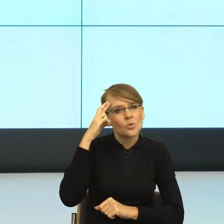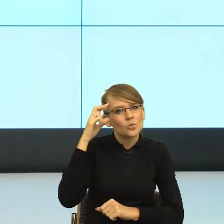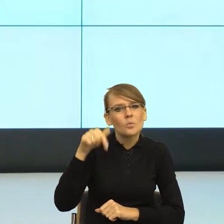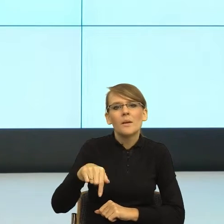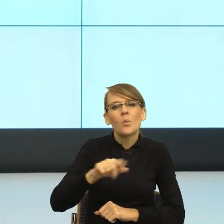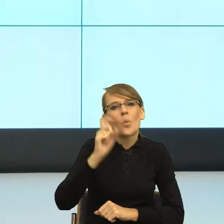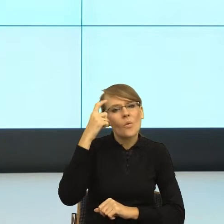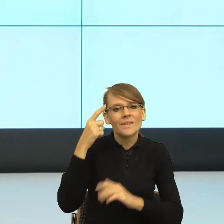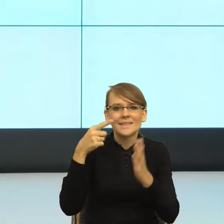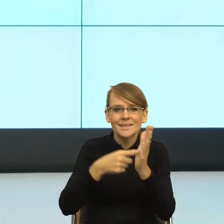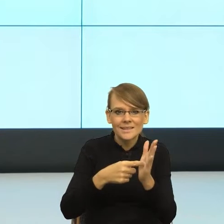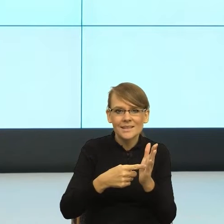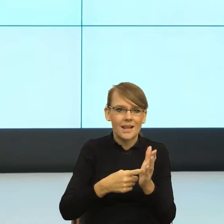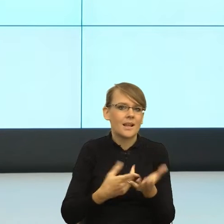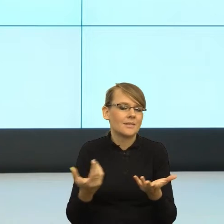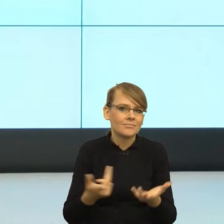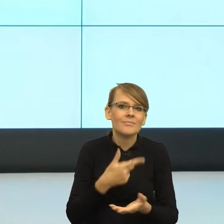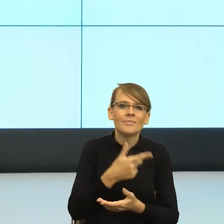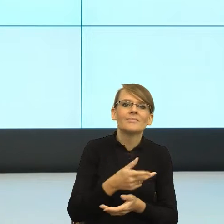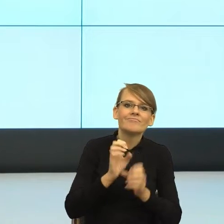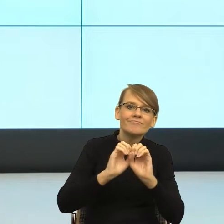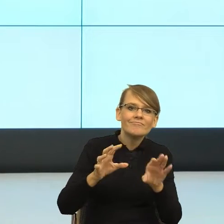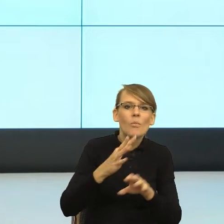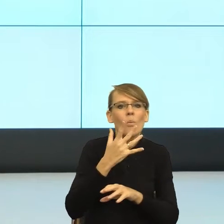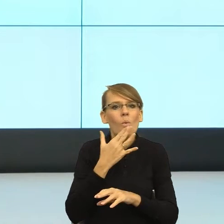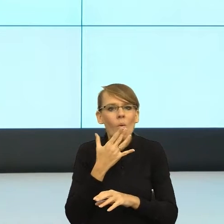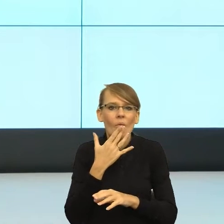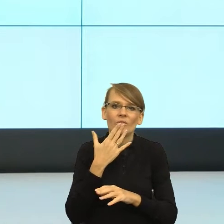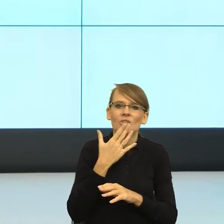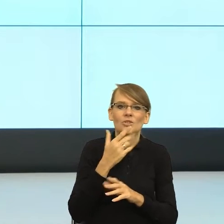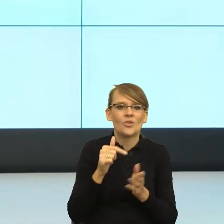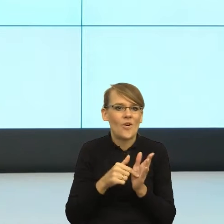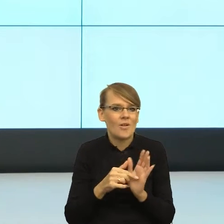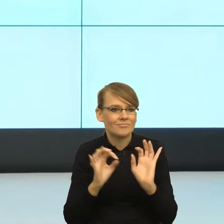żeby nasz odbiorca czuł się bliżej, żeby nasz odbiorca chciał, czy